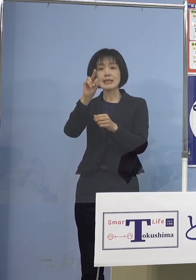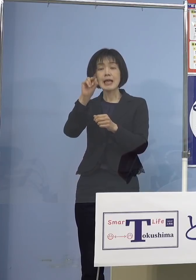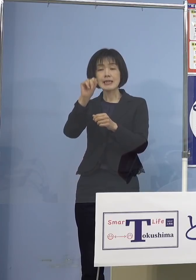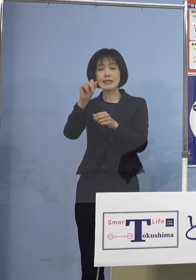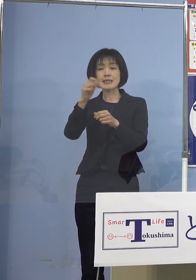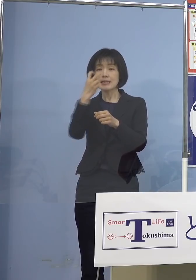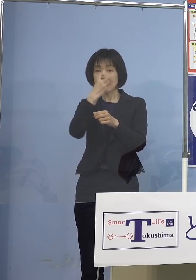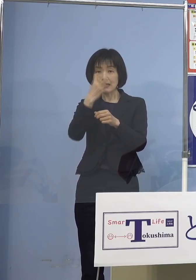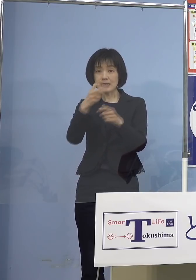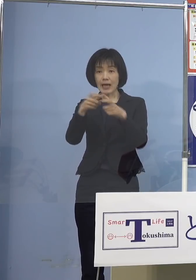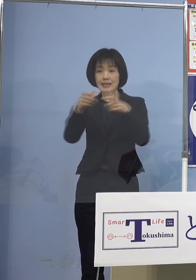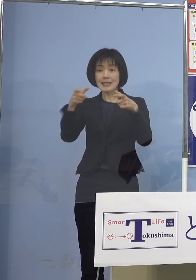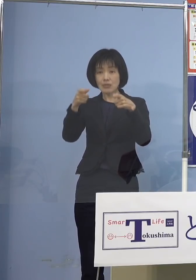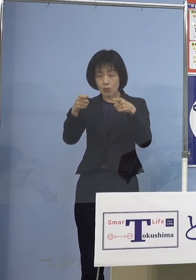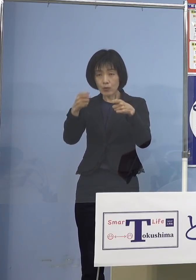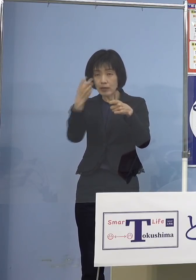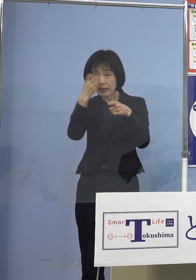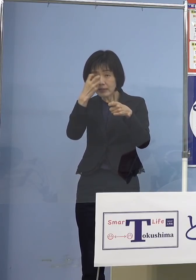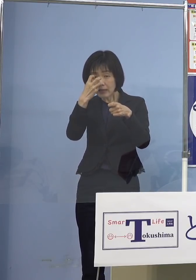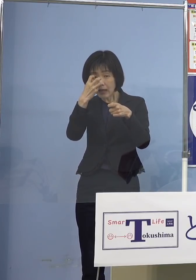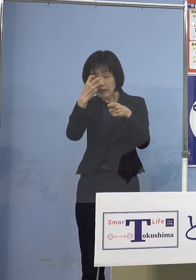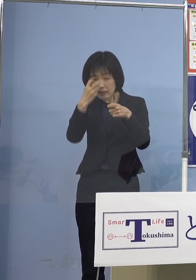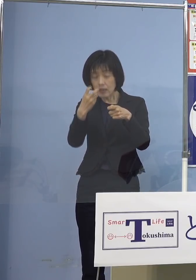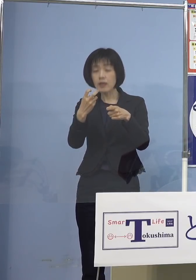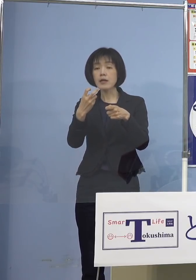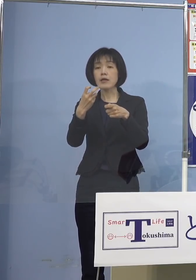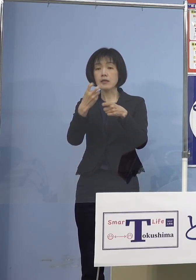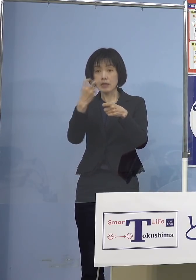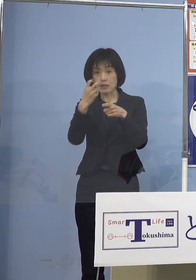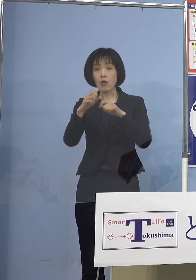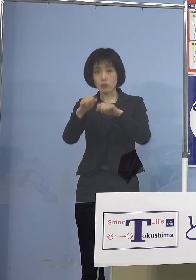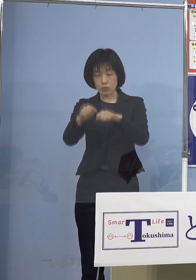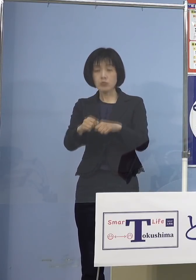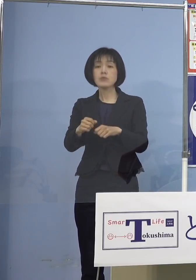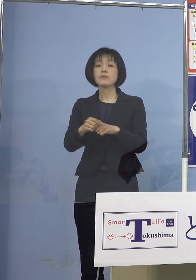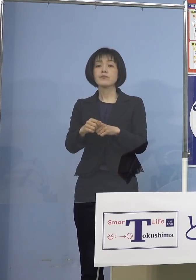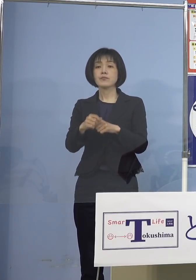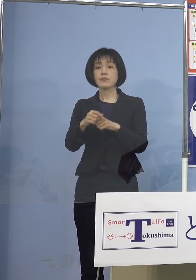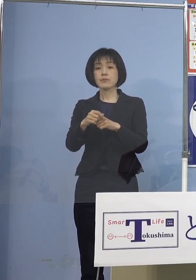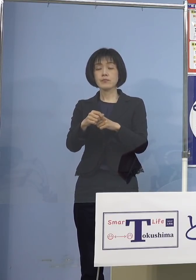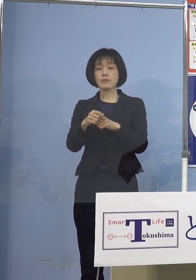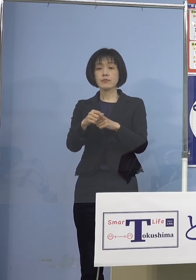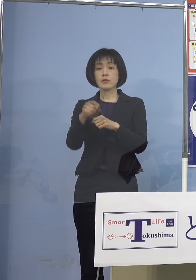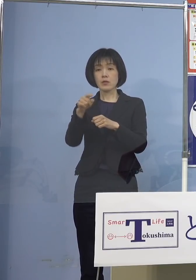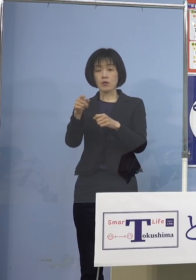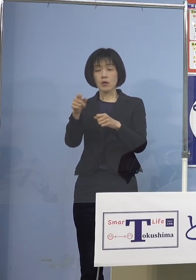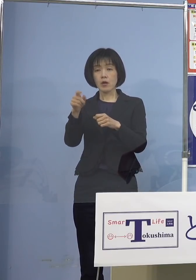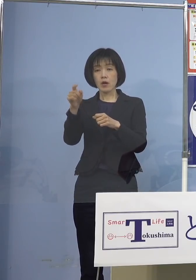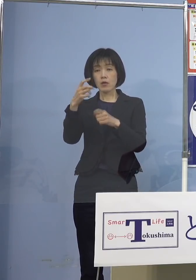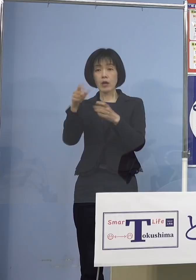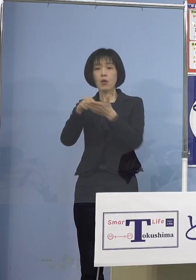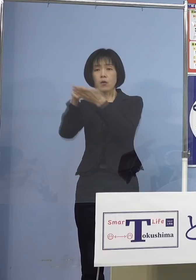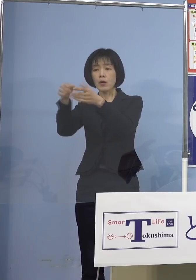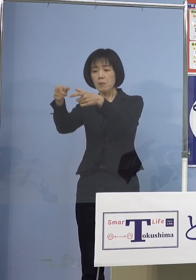かつ無症状である方 加えて抗原定性検査キットが 入手できない場合